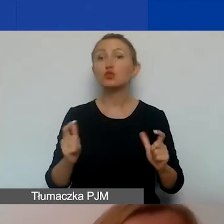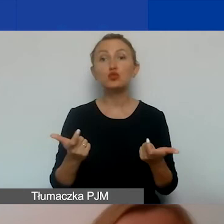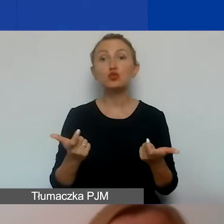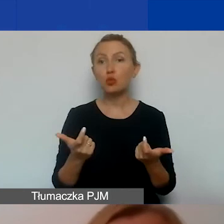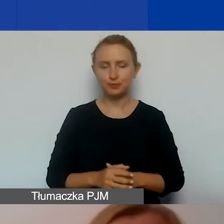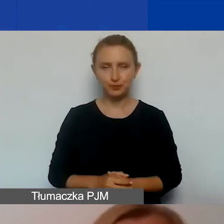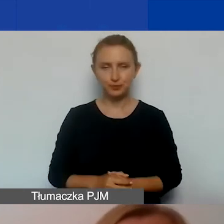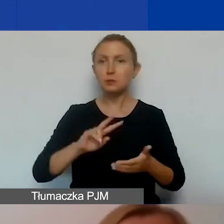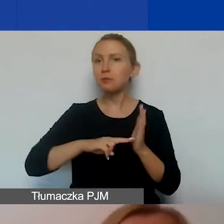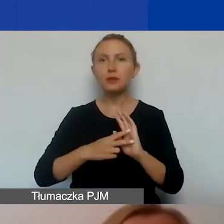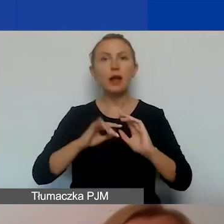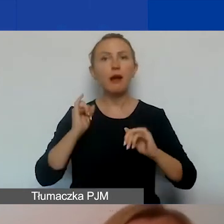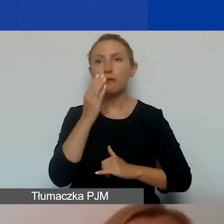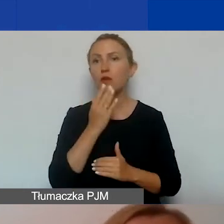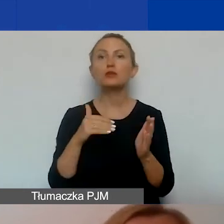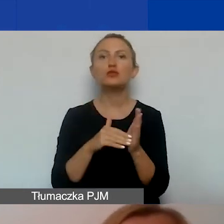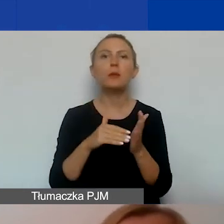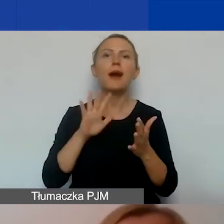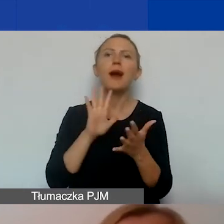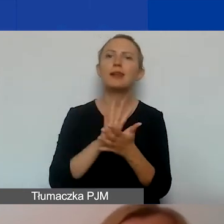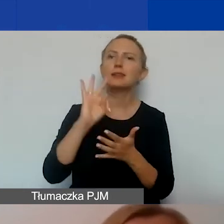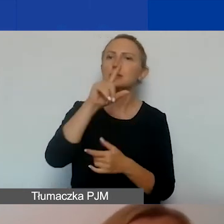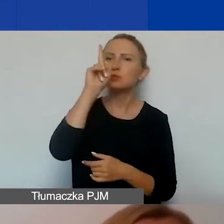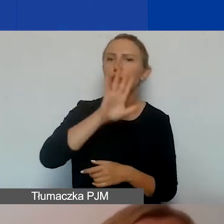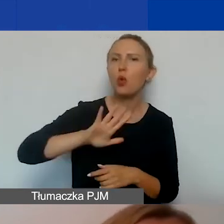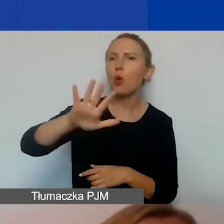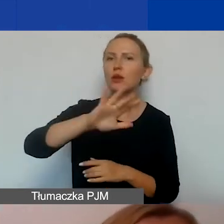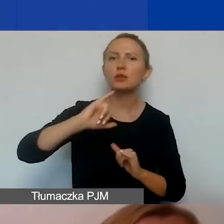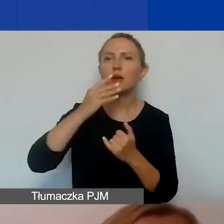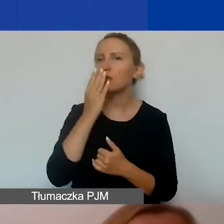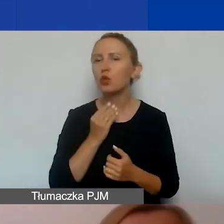Prosimy o podanie charakterystyki społeczności w kontekście działań komunikacyjnych.